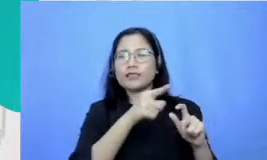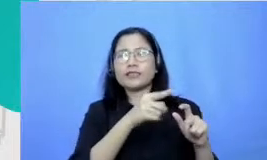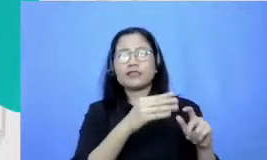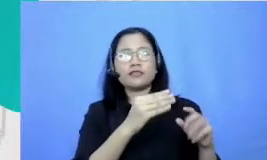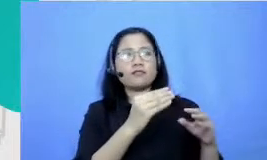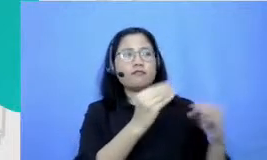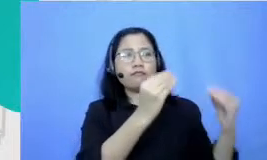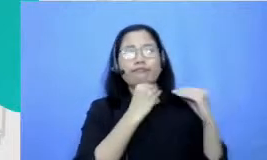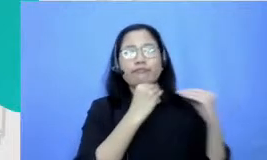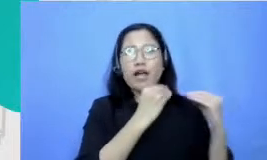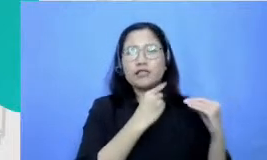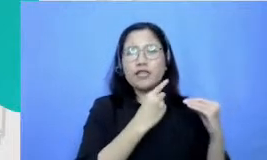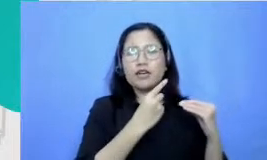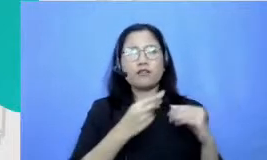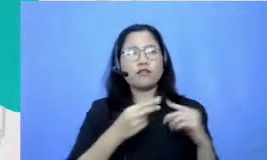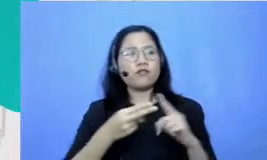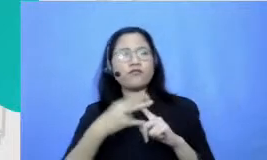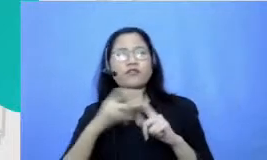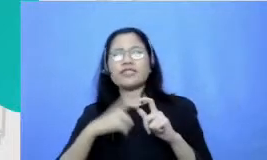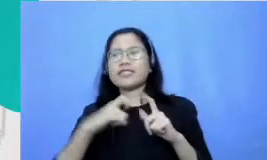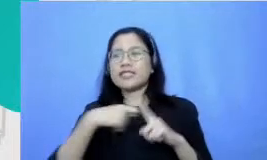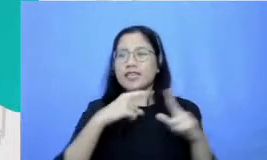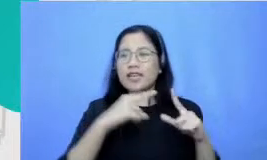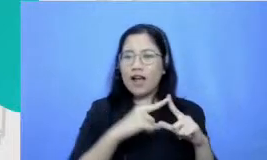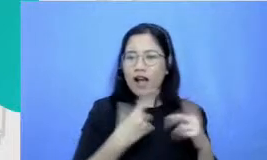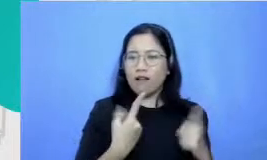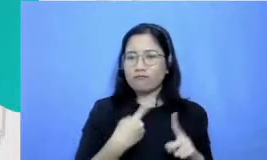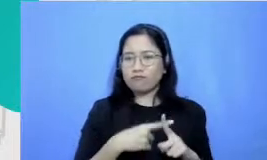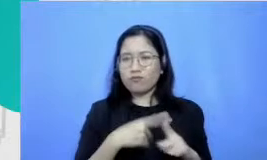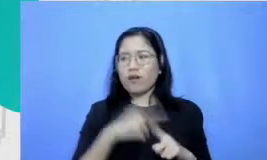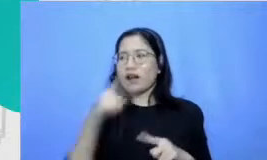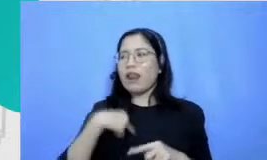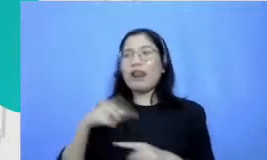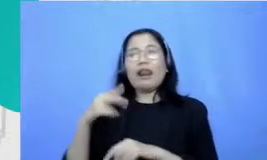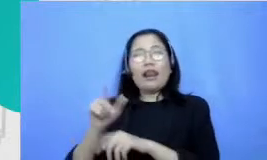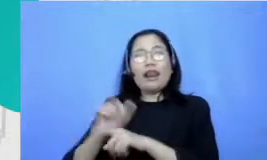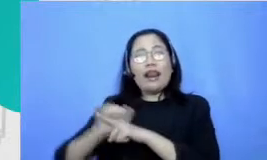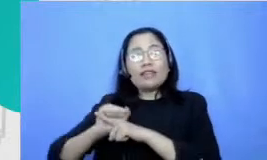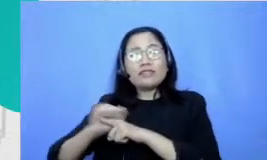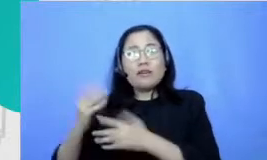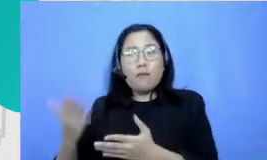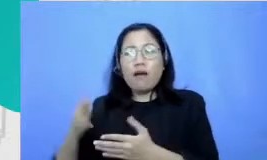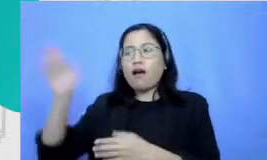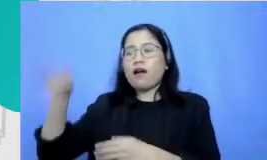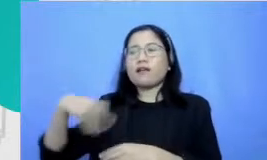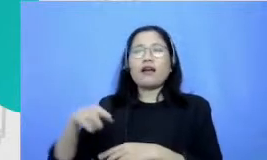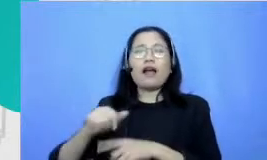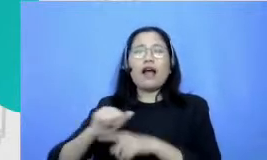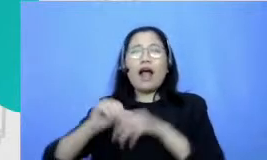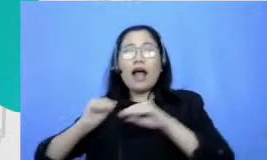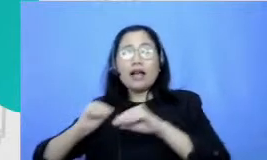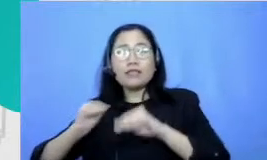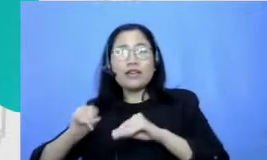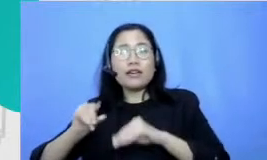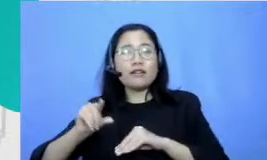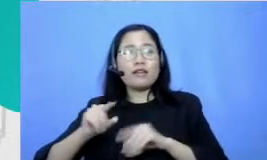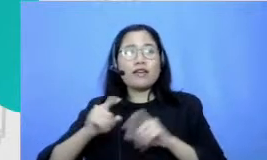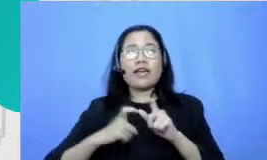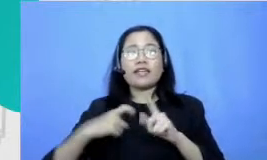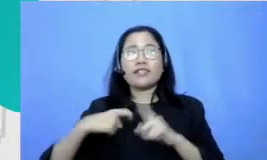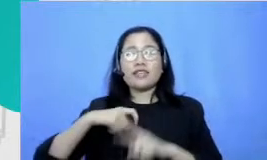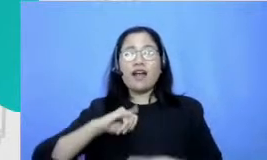jadi guru olahraga datang mencari senam kesegaran jasmani di rumah gitu apa namanya yang mungkin